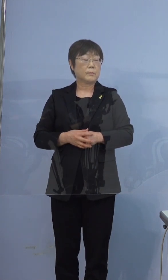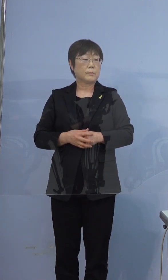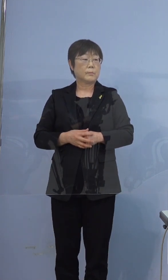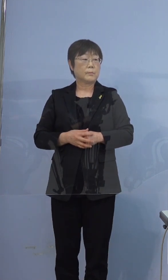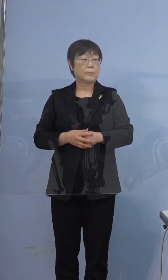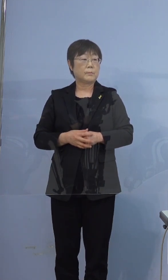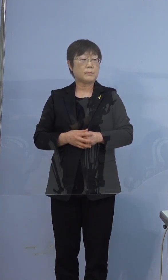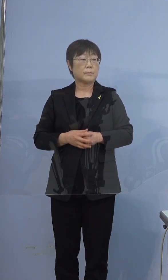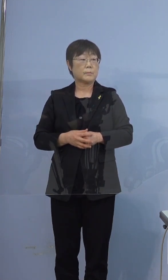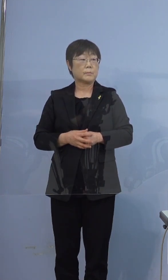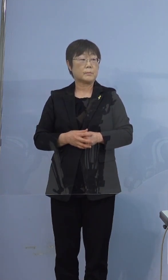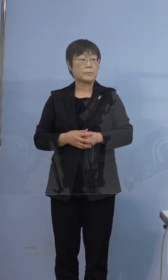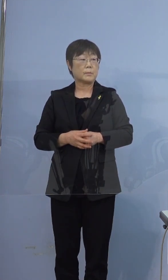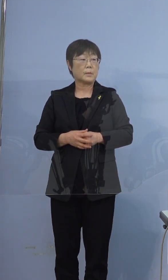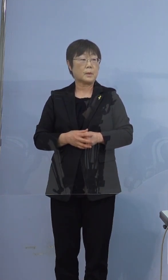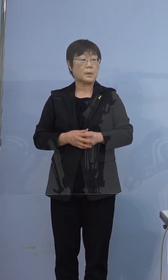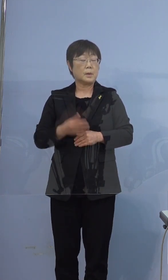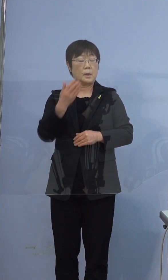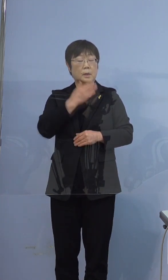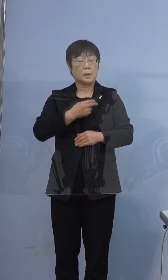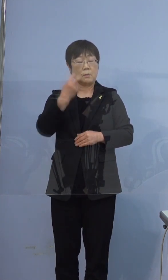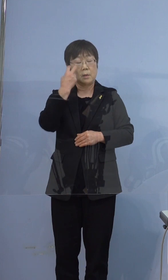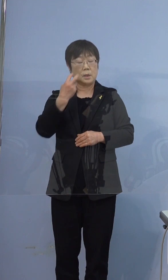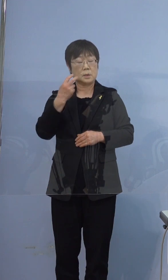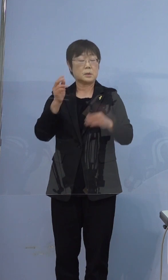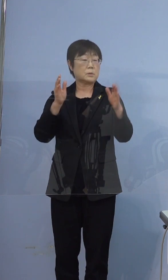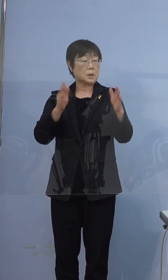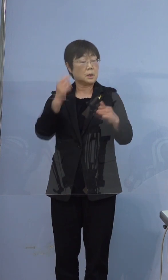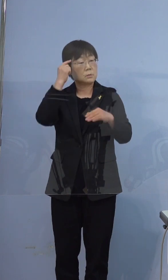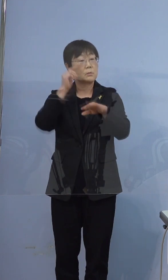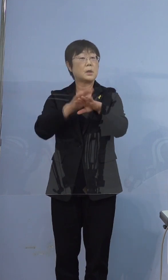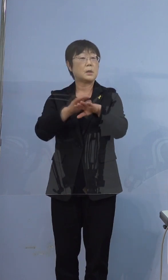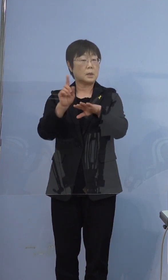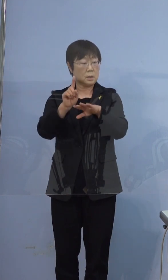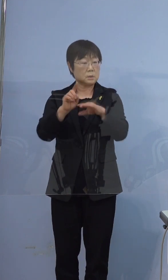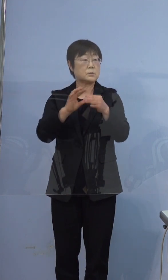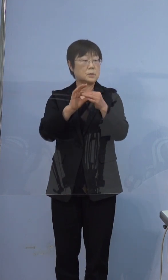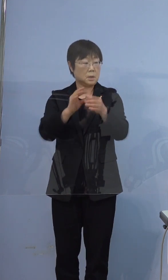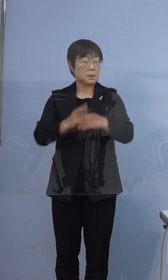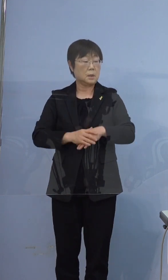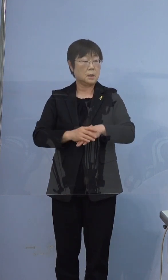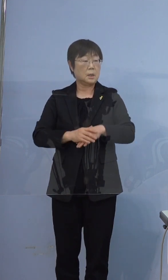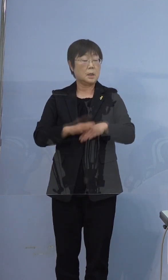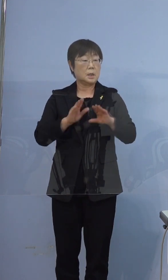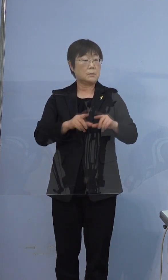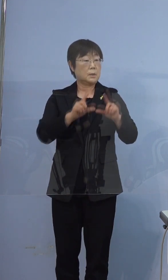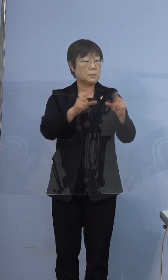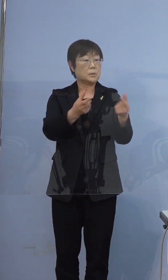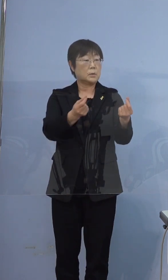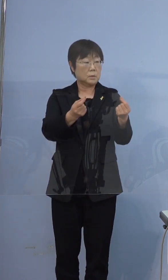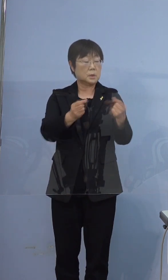健康観察期間の考え方なんですけども 今おっしゃったように最初に